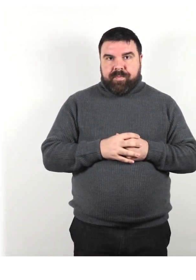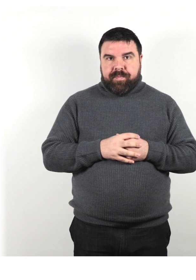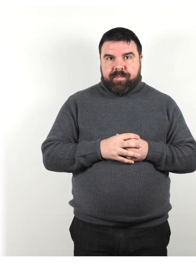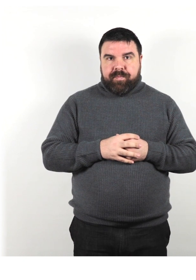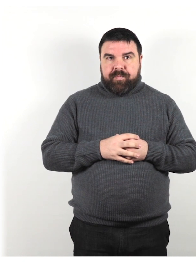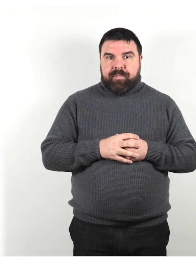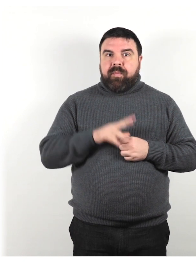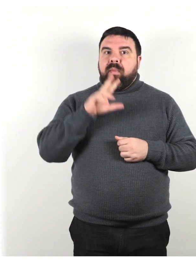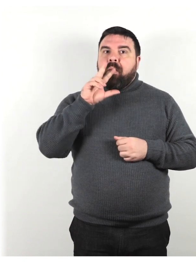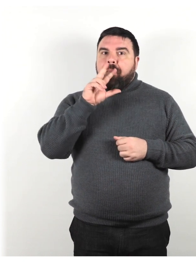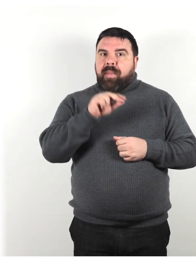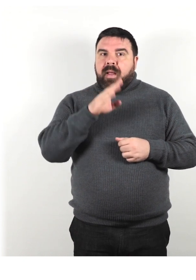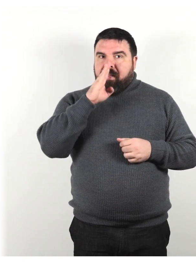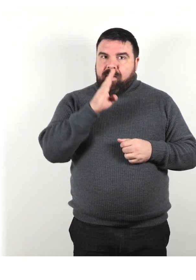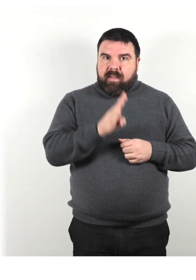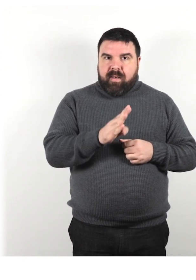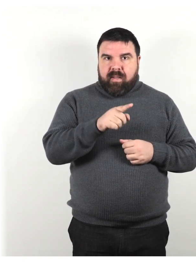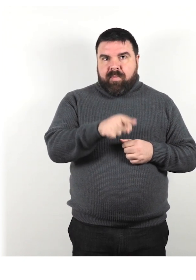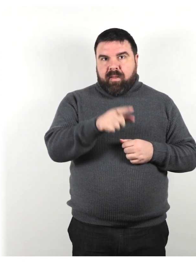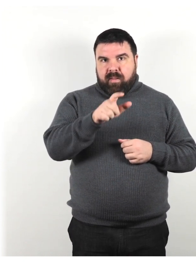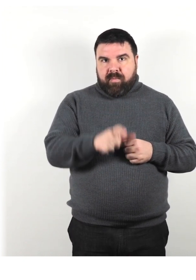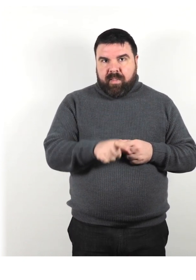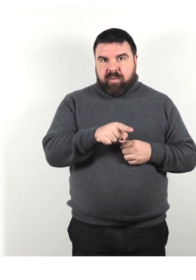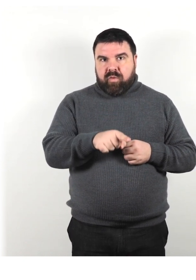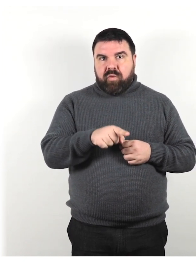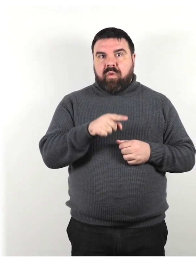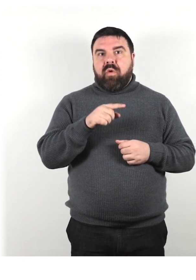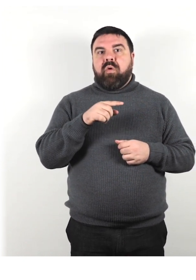Parla direttamente con la persona e stabilisci un contatto visivo.